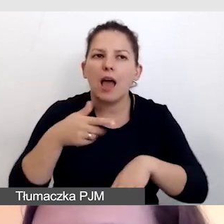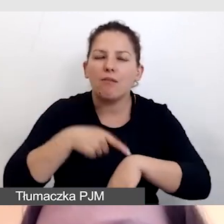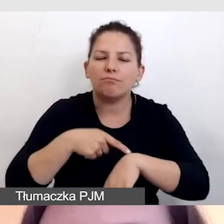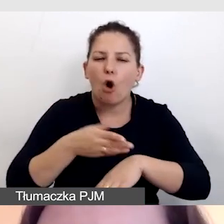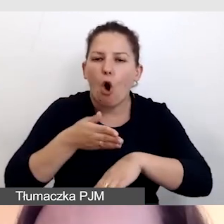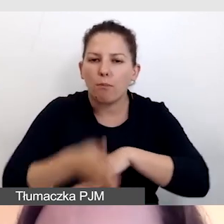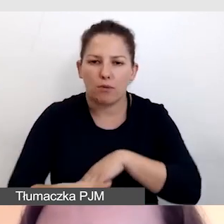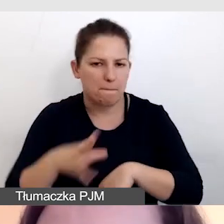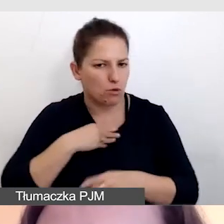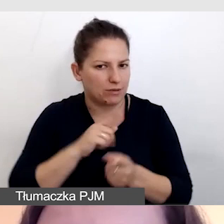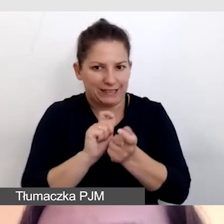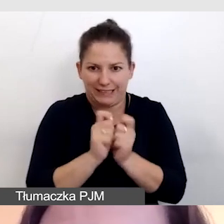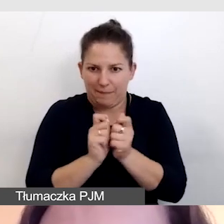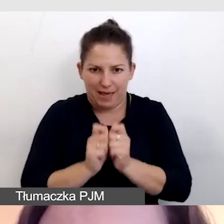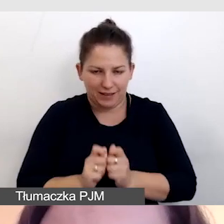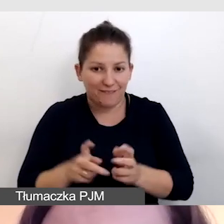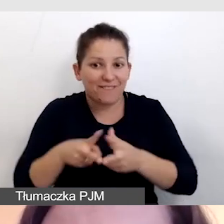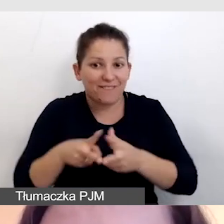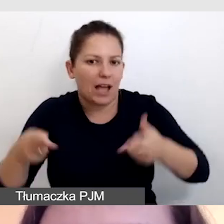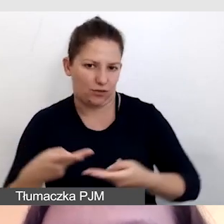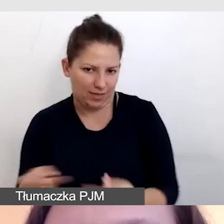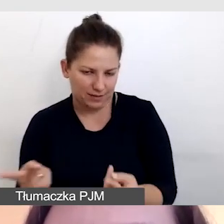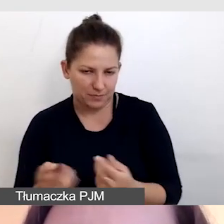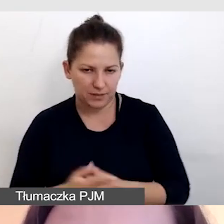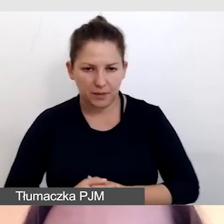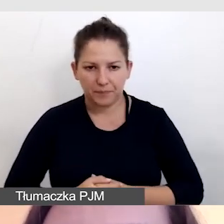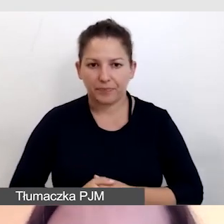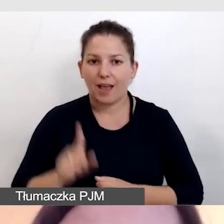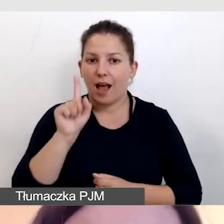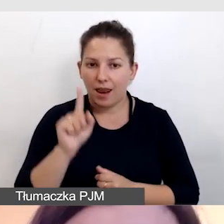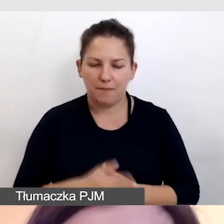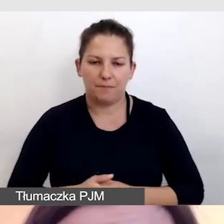Możemy to zmieniać w trakcie transmisji. Ale musimy pamiętać,